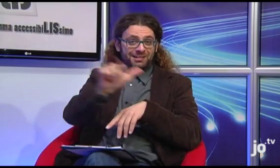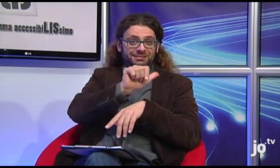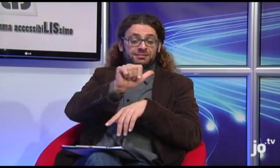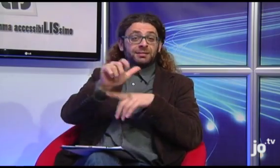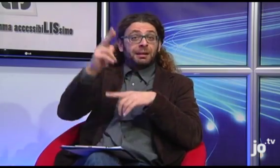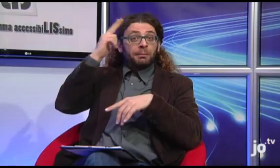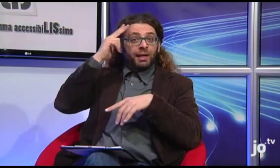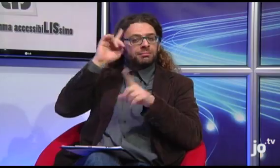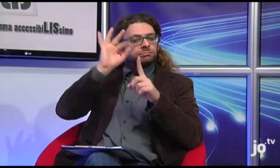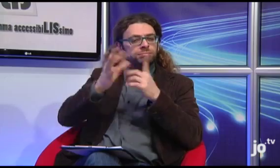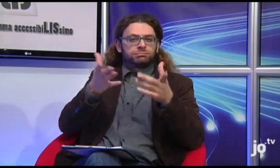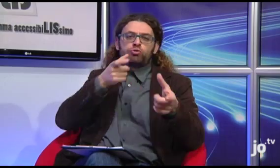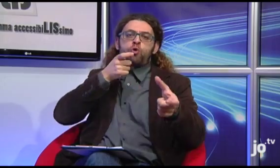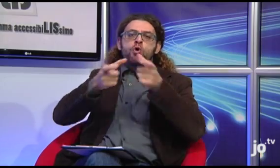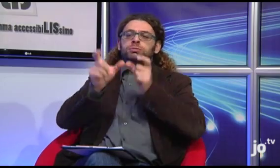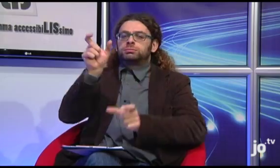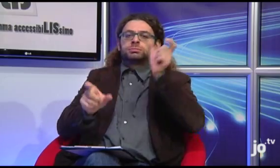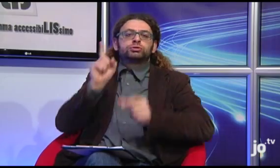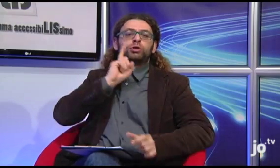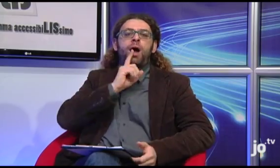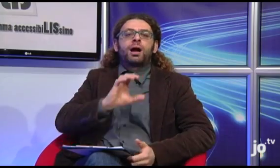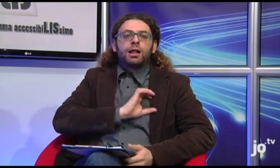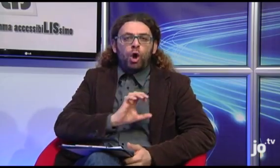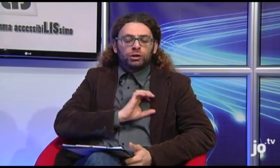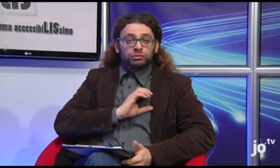il che significa che anche i sacerdoti devono imparare questa lingua per poter comunicare con le persone sorde cattoliche,